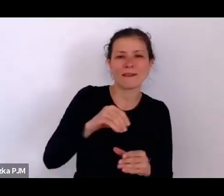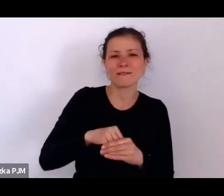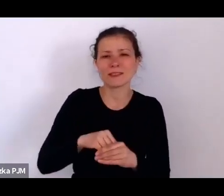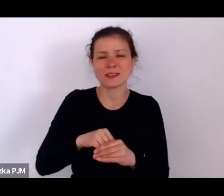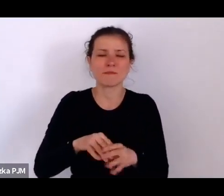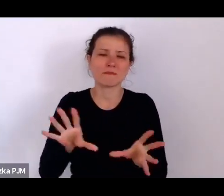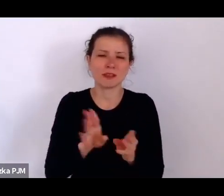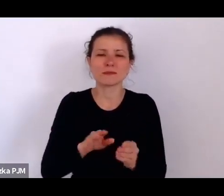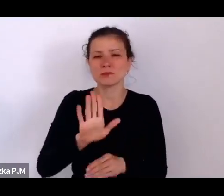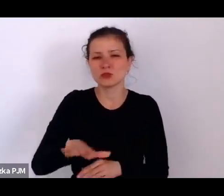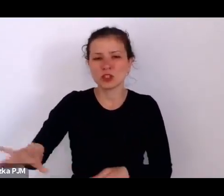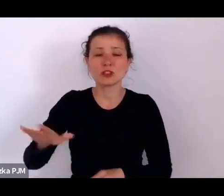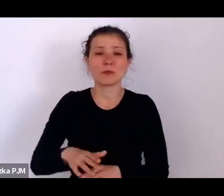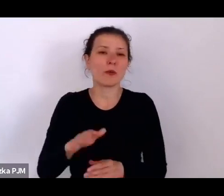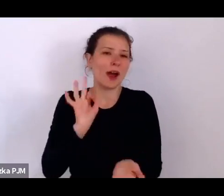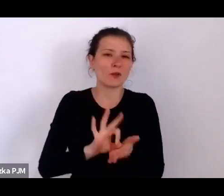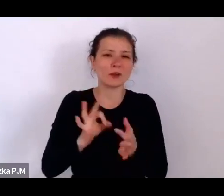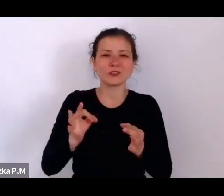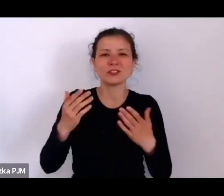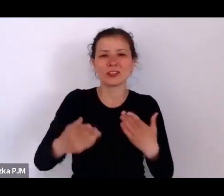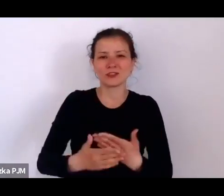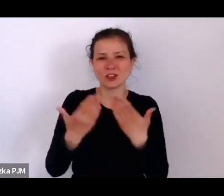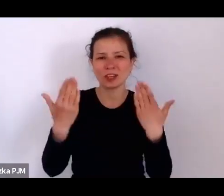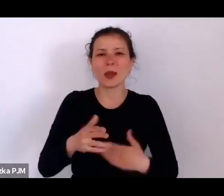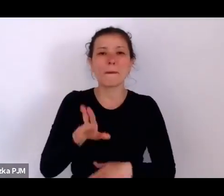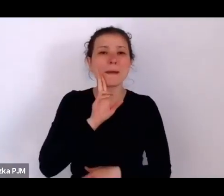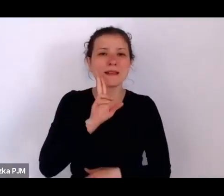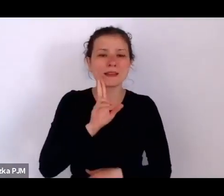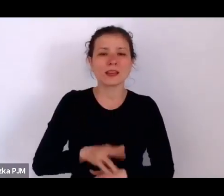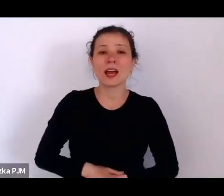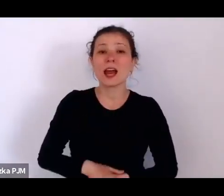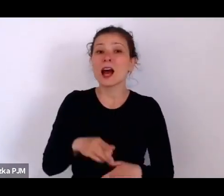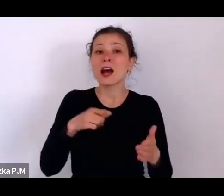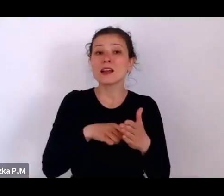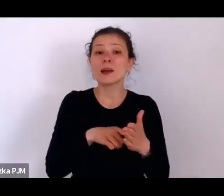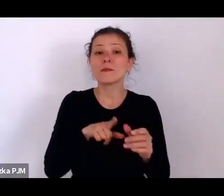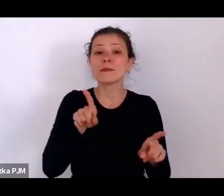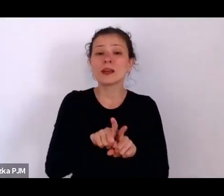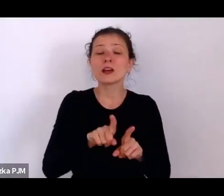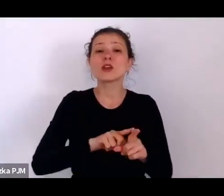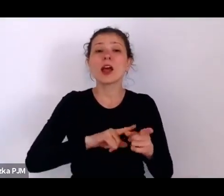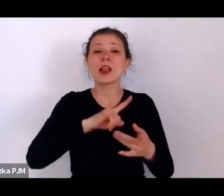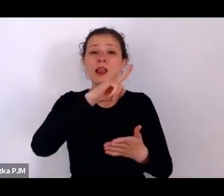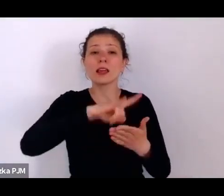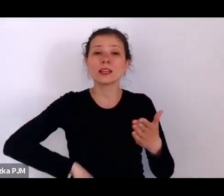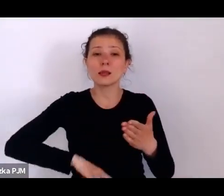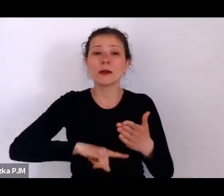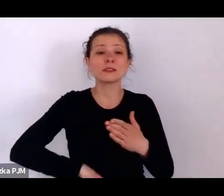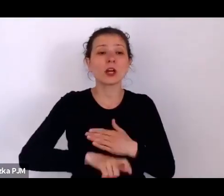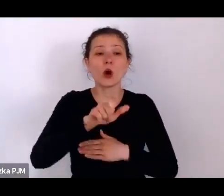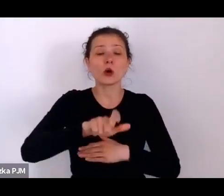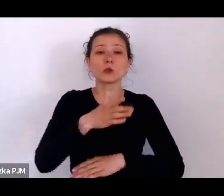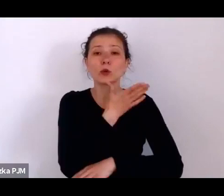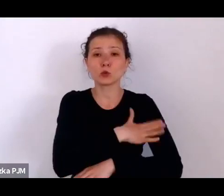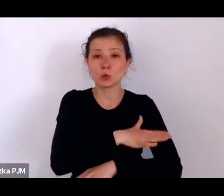Ale tam jest jeszcze taka legitymacja służących chrześcijańskich od św. Zyty.